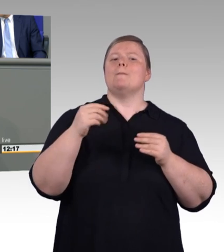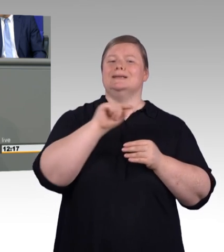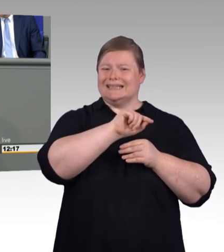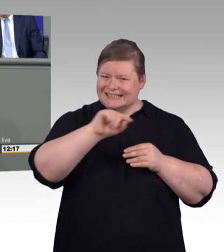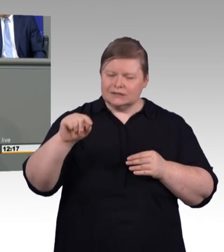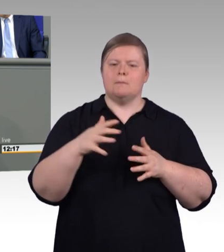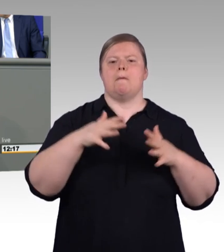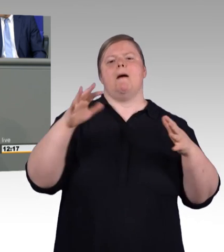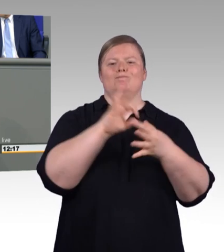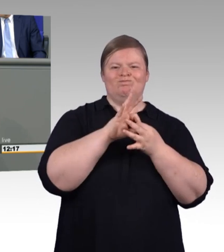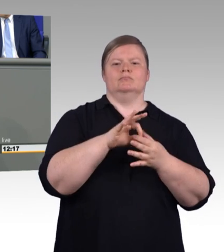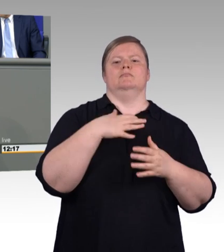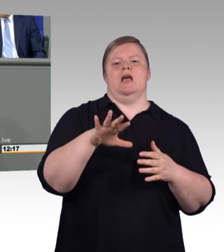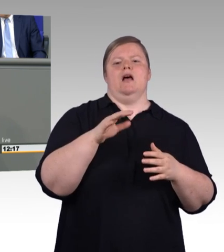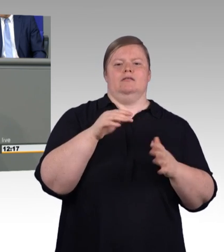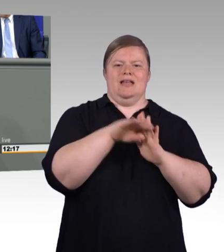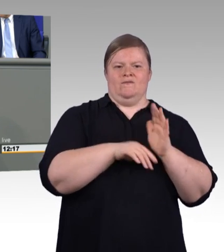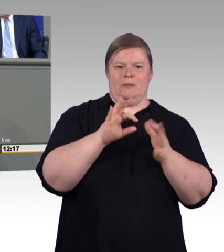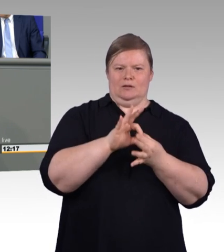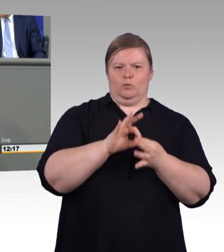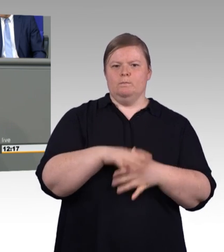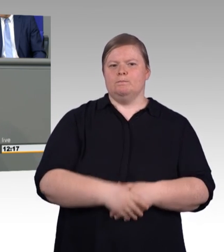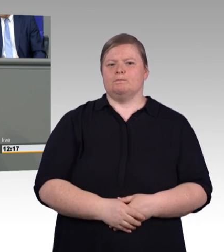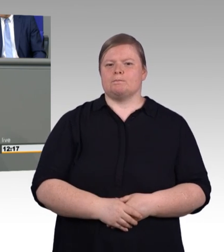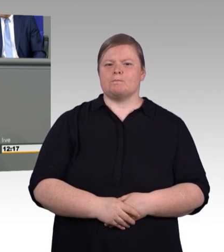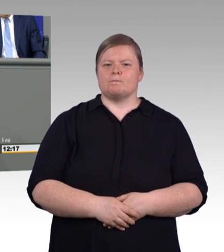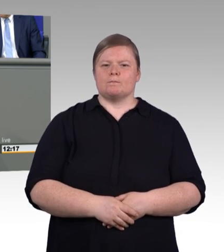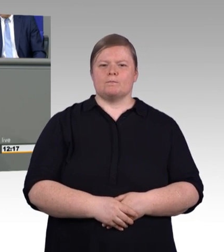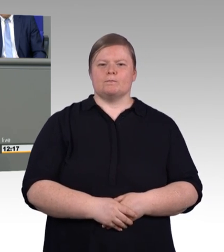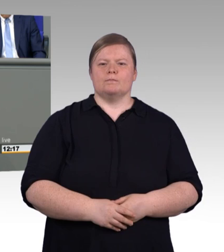weil er die weitere Entwicklung, die Tarifentwicklung von Ausbildungsvergütungen nicht berücksichtigt hat.